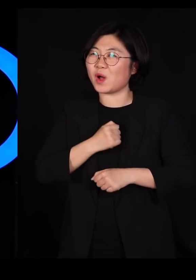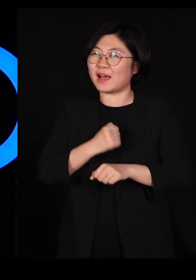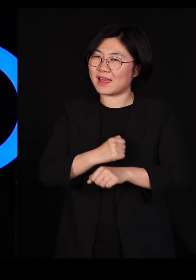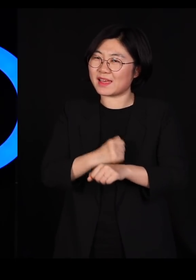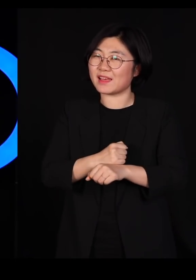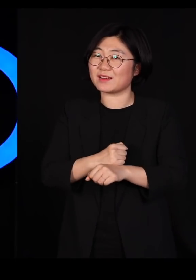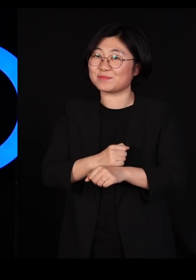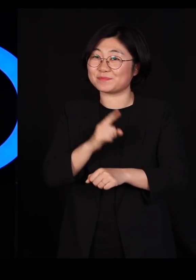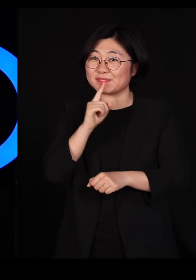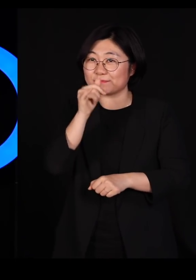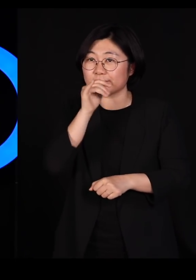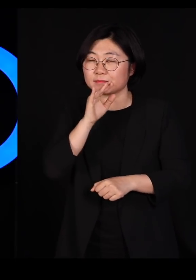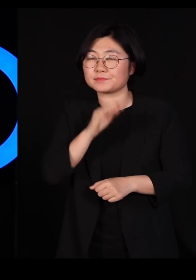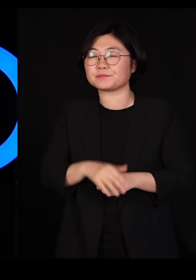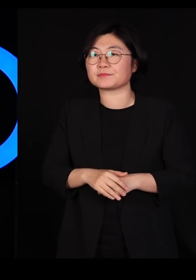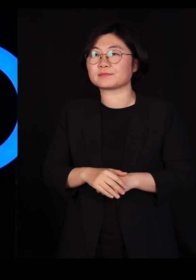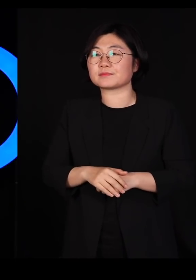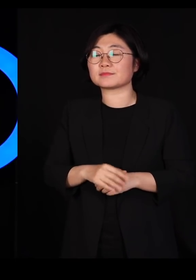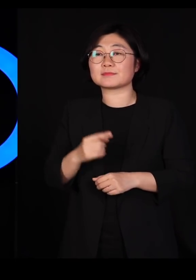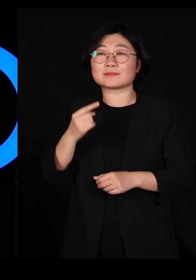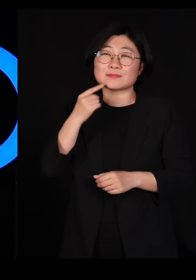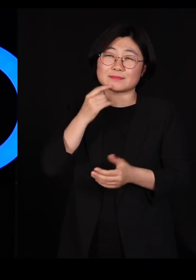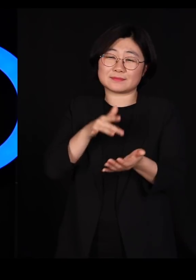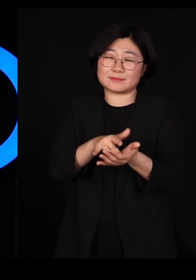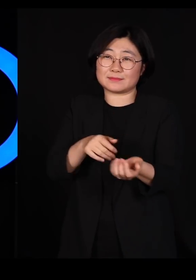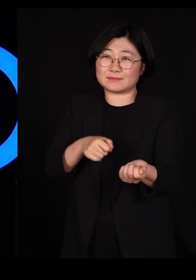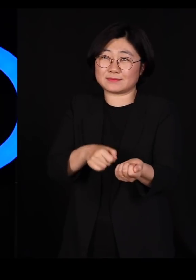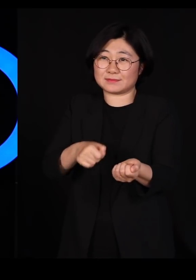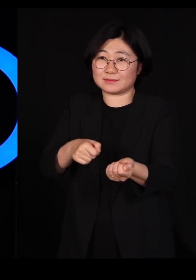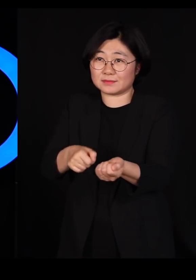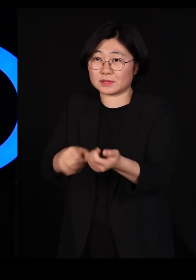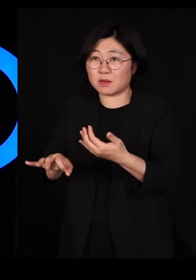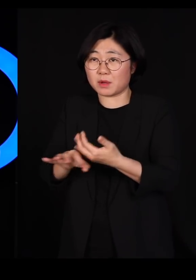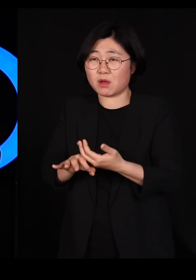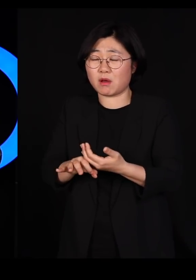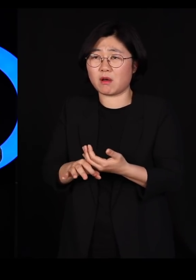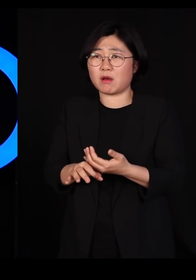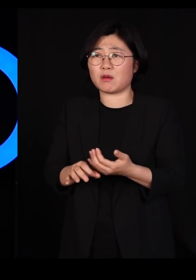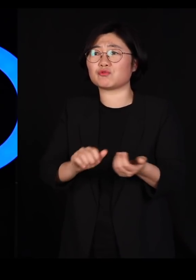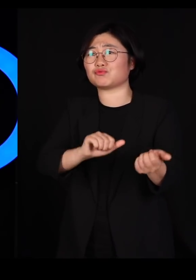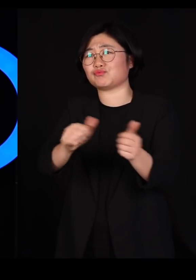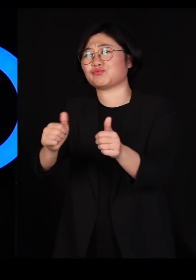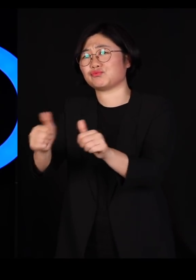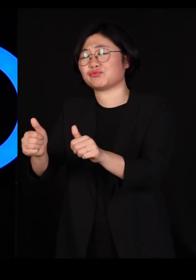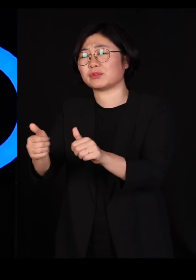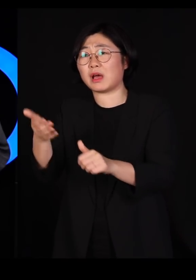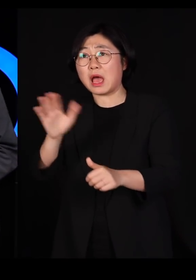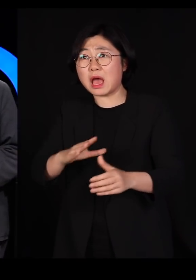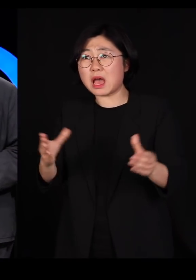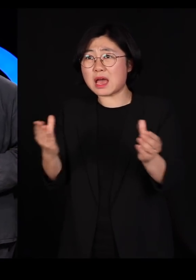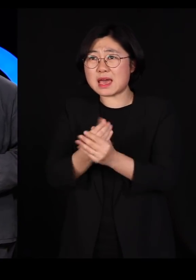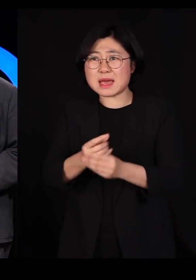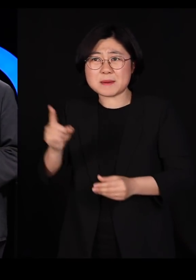우리가 살충제를 개발해서 뿌리면 상당히 많이 죽어요 그런데 완벽하게 죽일 수가 없습니다